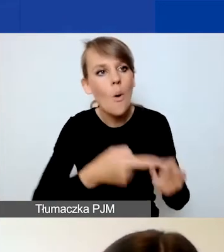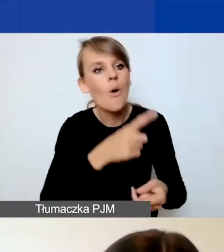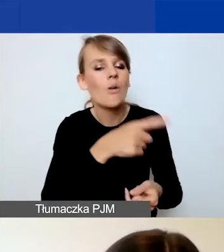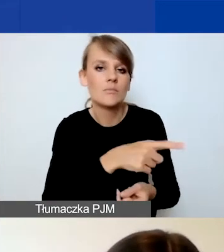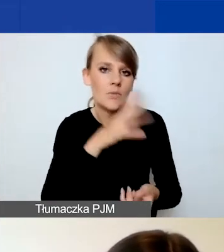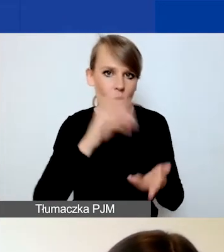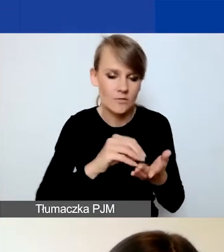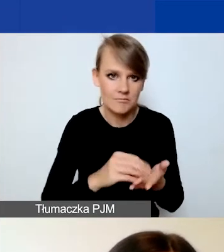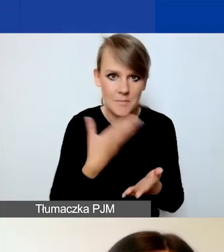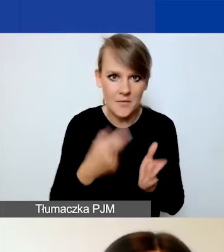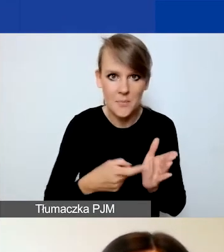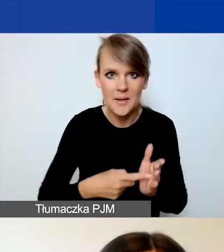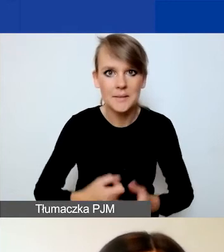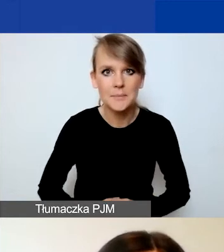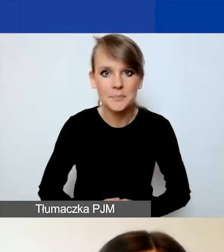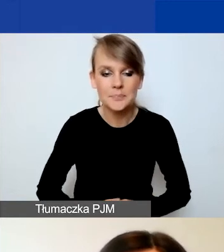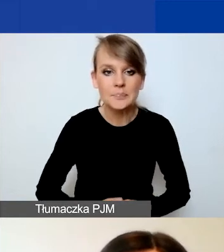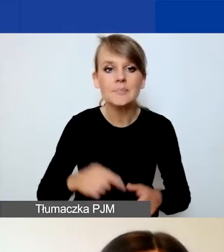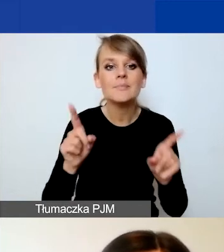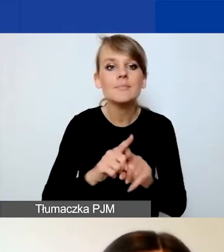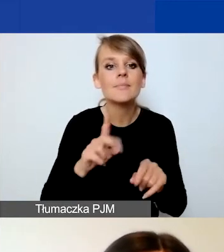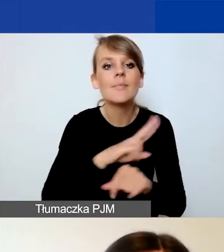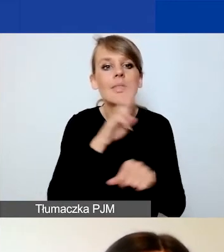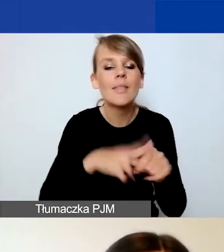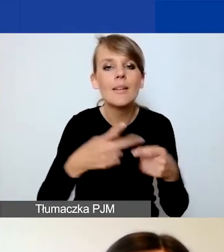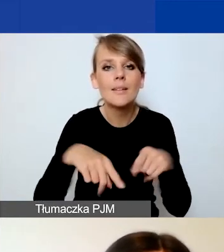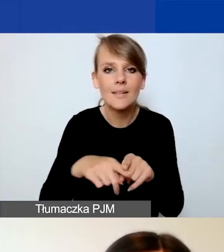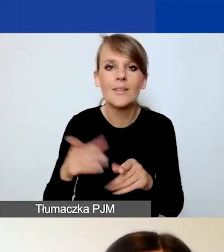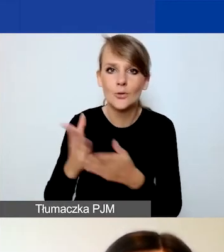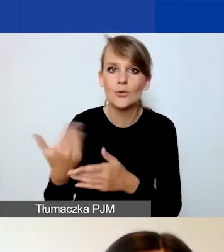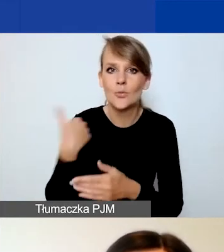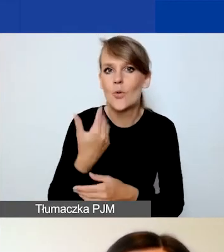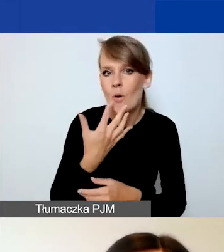O terminach realizacji też moja przedmówczyni powiedziała, więc krótko powtórzę.